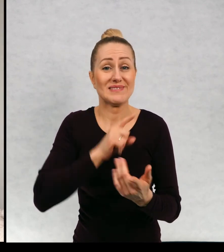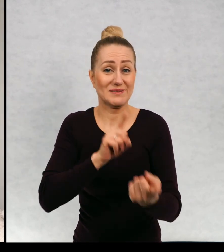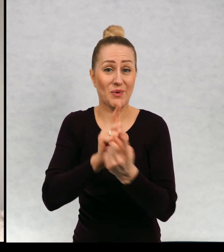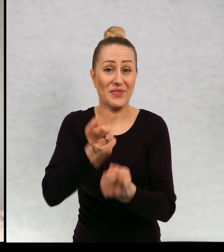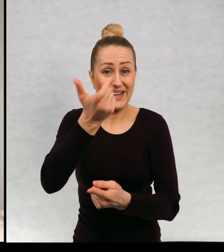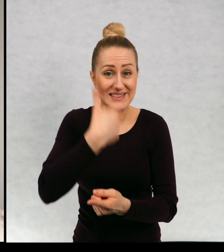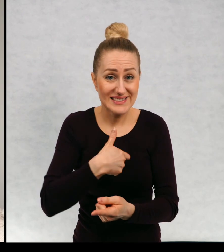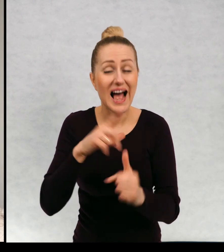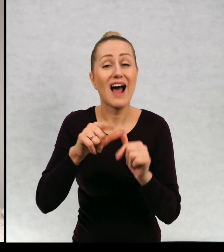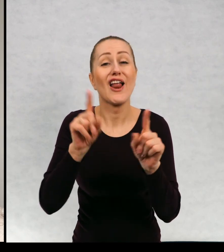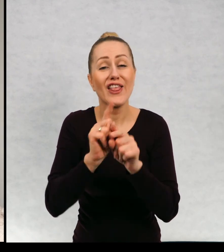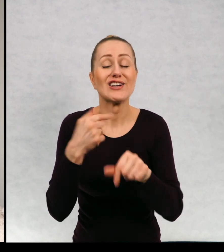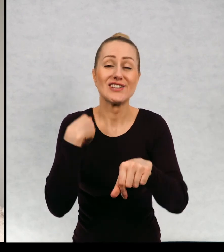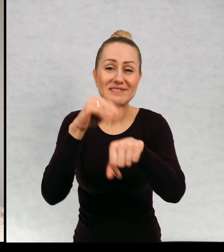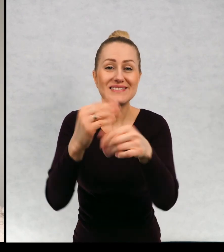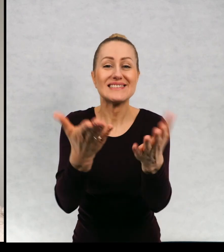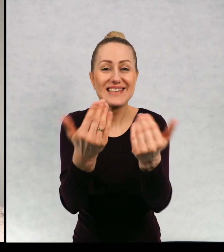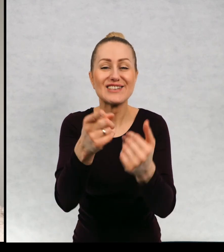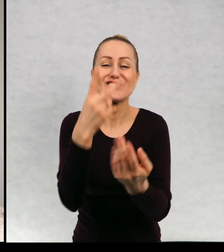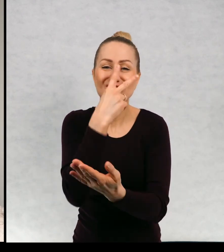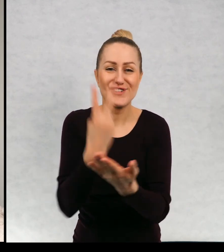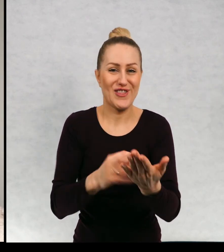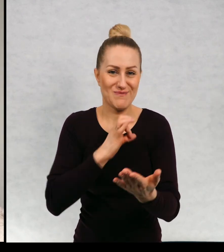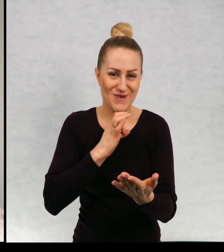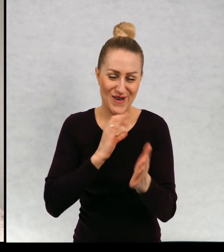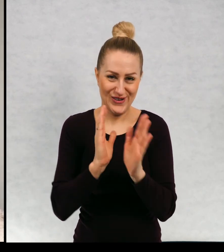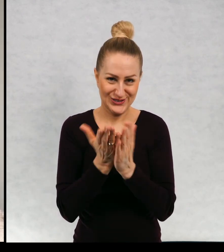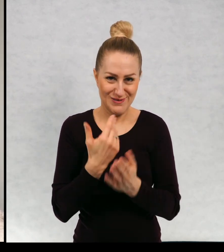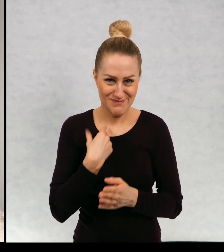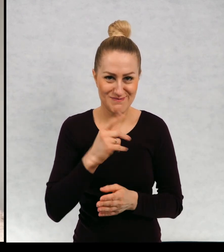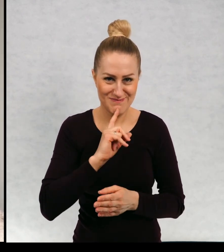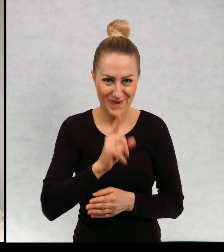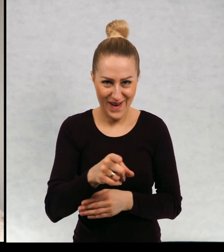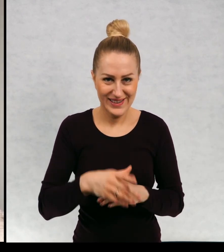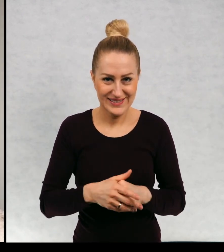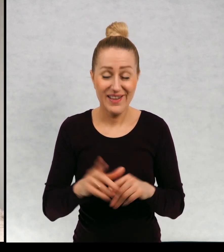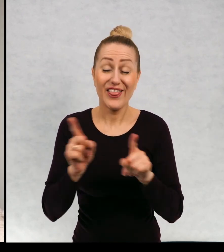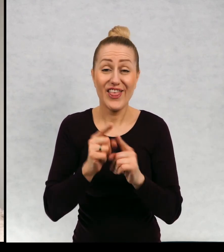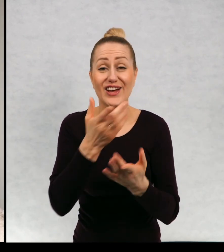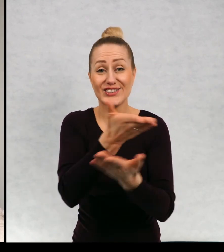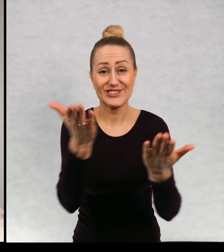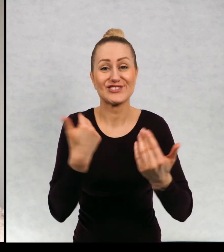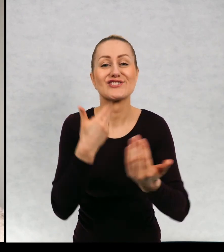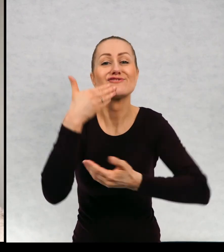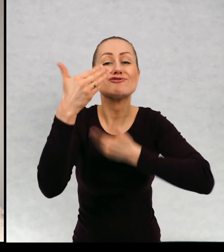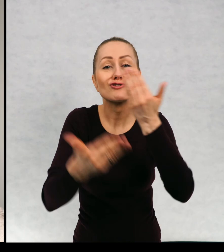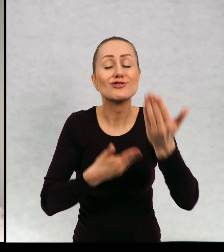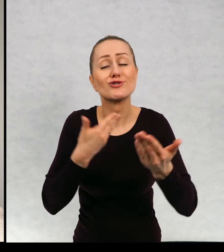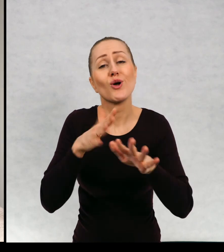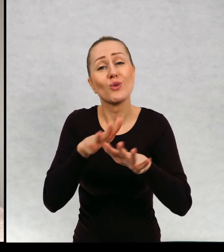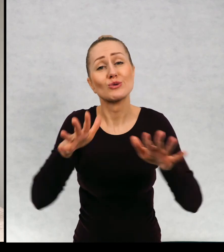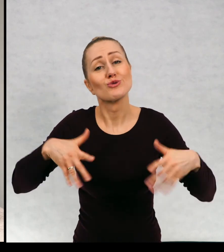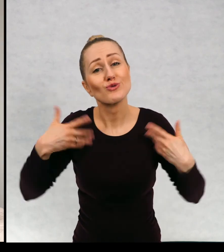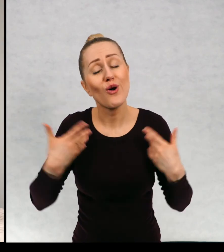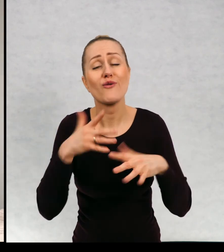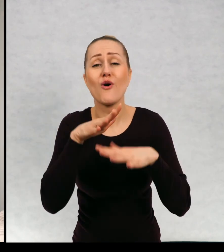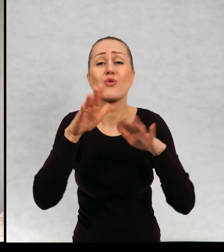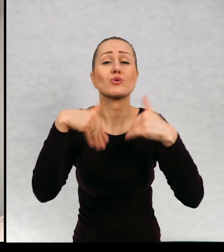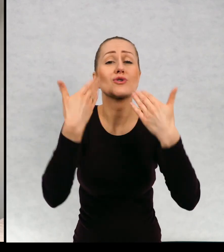spotkanie ze mną to również do czytania moich książek. No i życzę wam dużo zdrowia i dużo